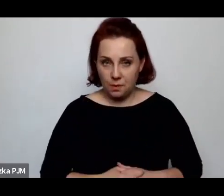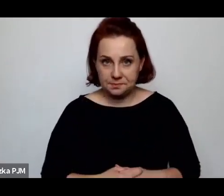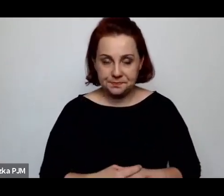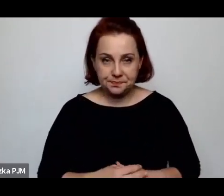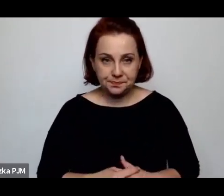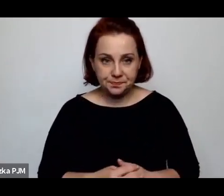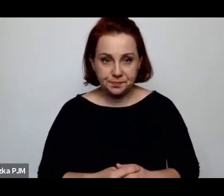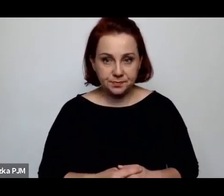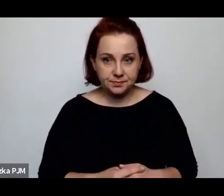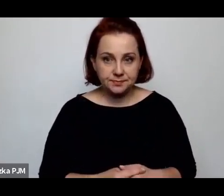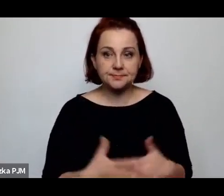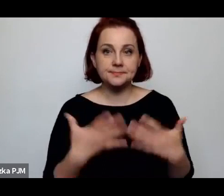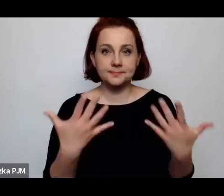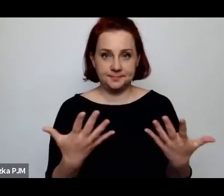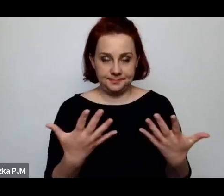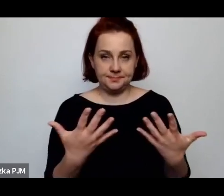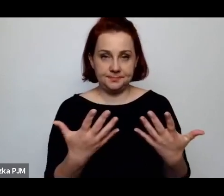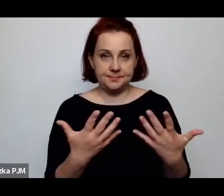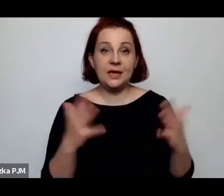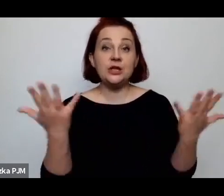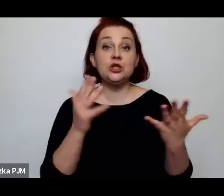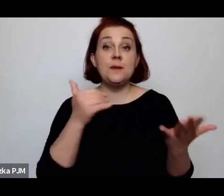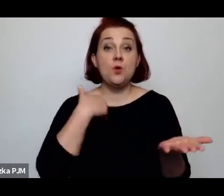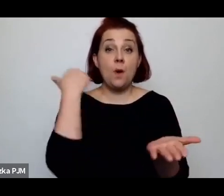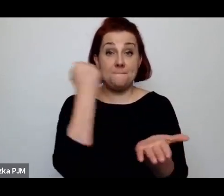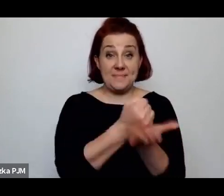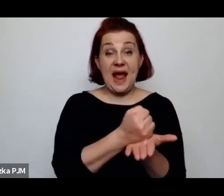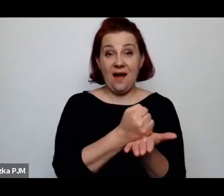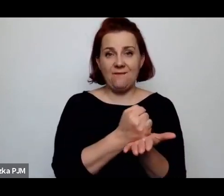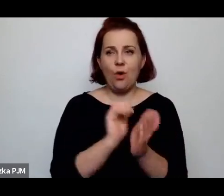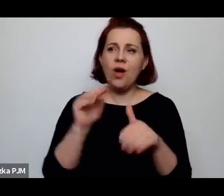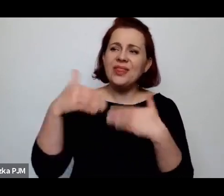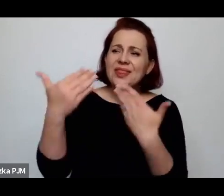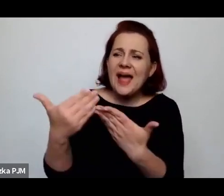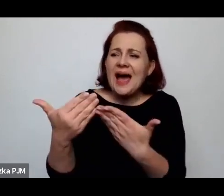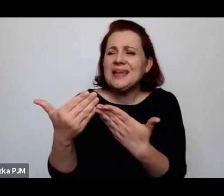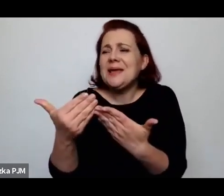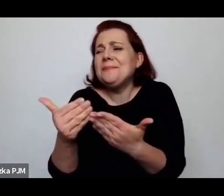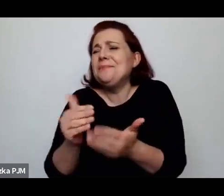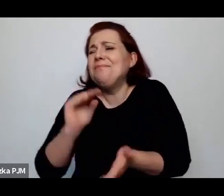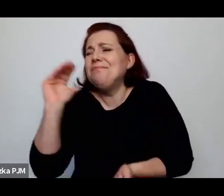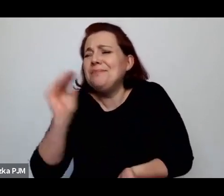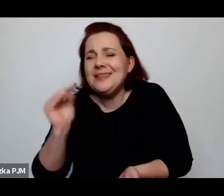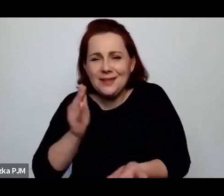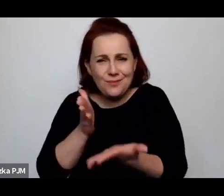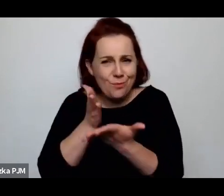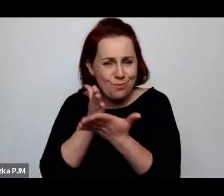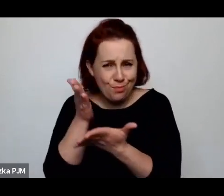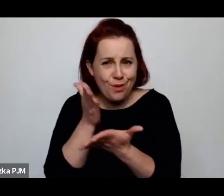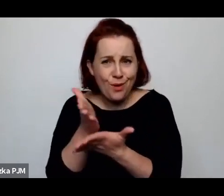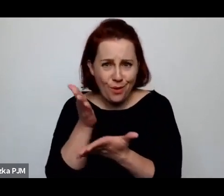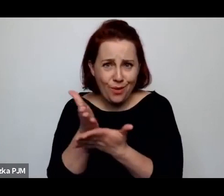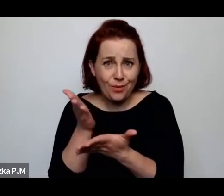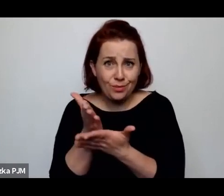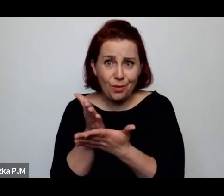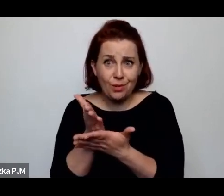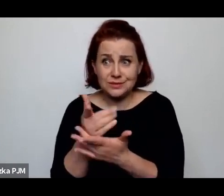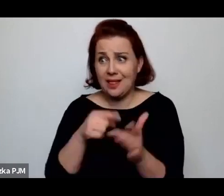Wiec tam, gdzie było prawodawstwo jednak zapewniające im jakąkolwiek pomoc samotnej matce